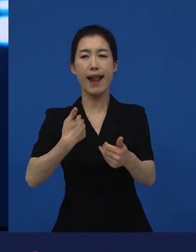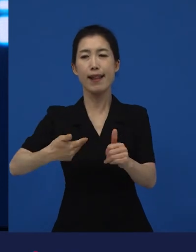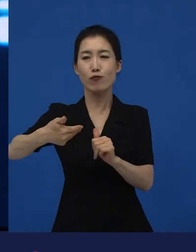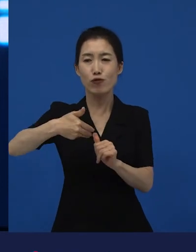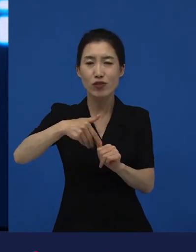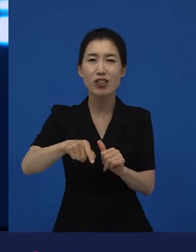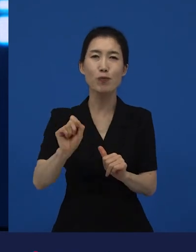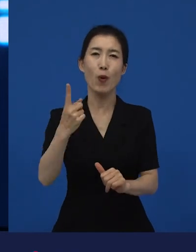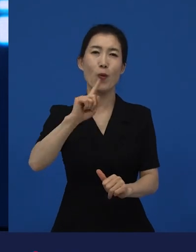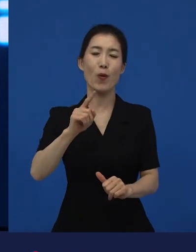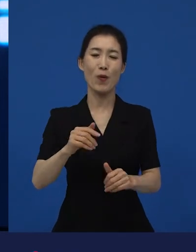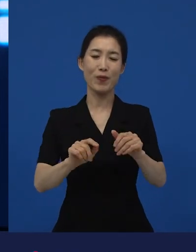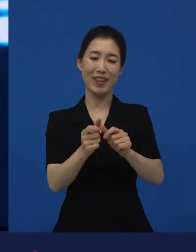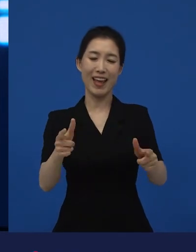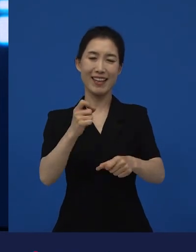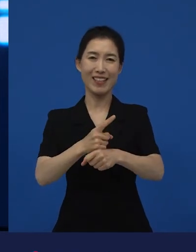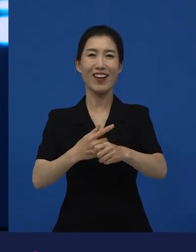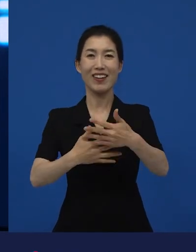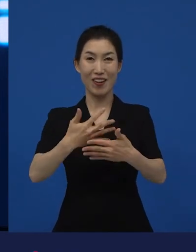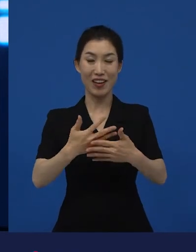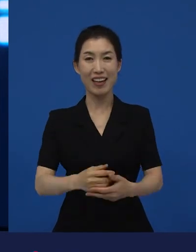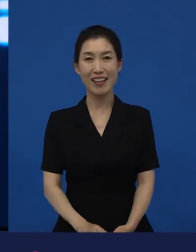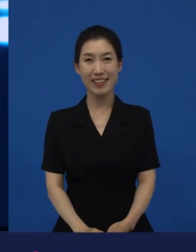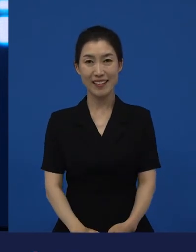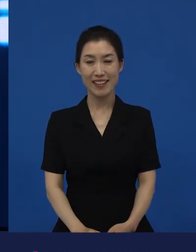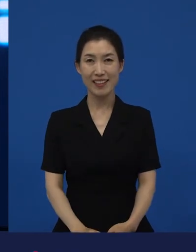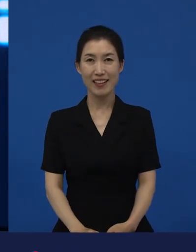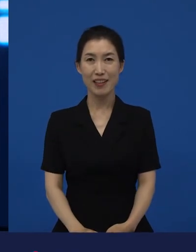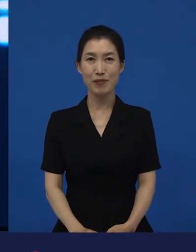그래서 경계를 넘나드는 일을 시도하기도 하고